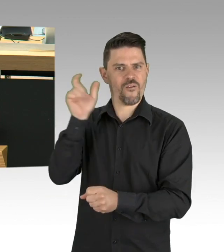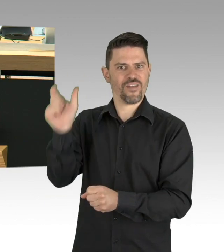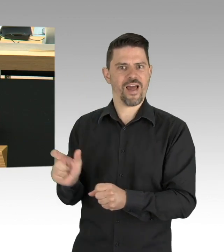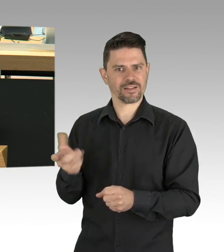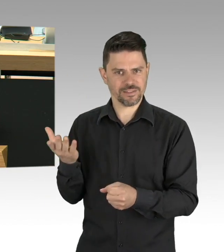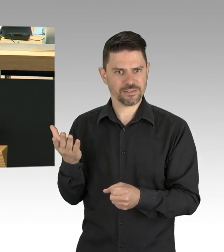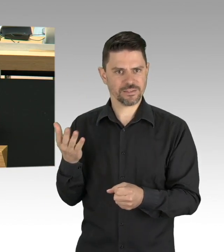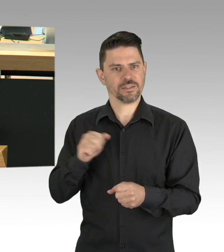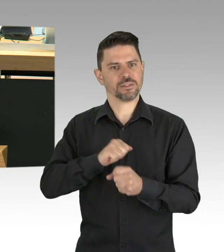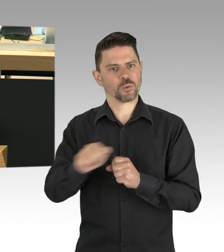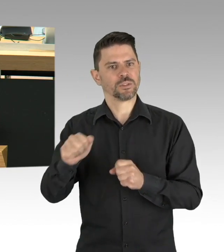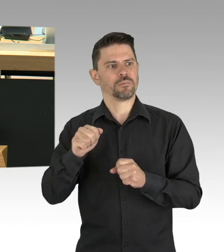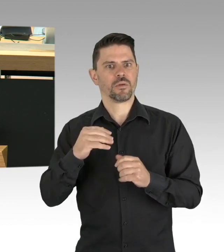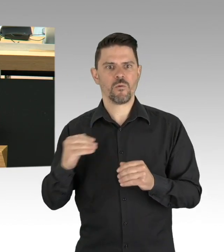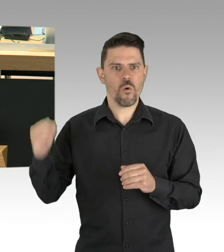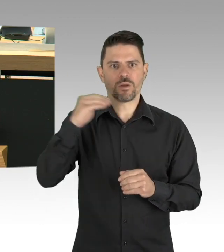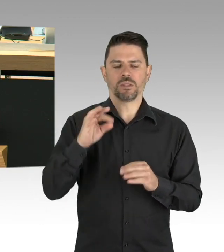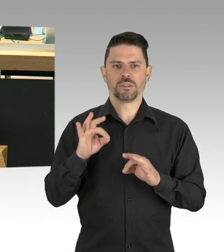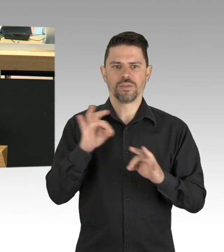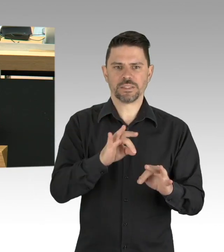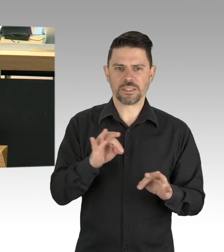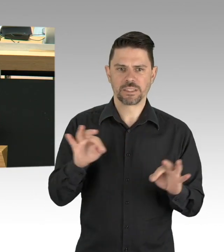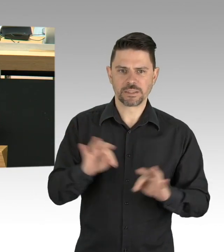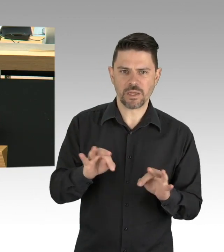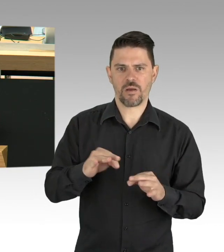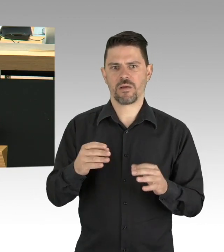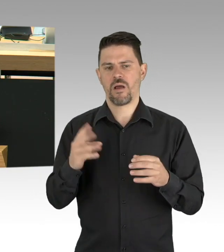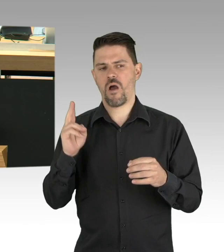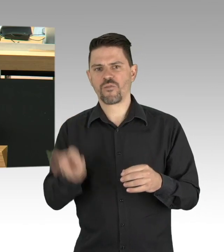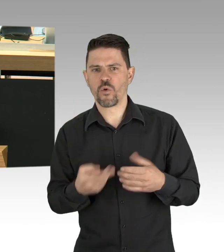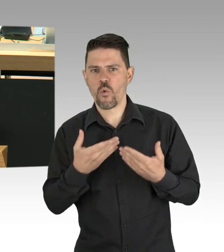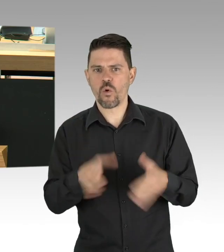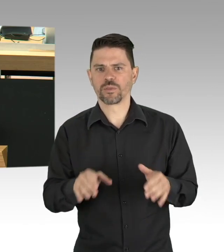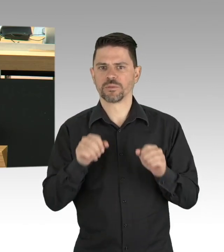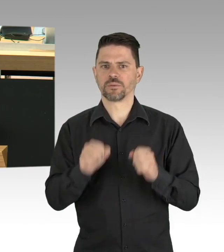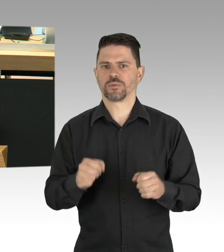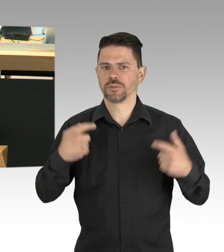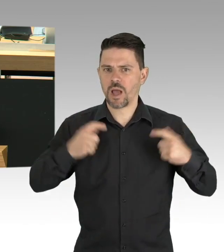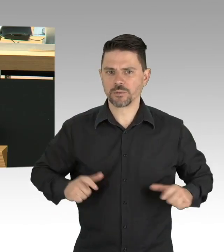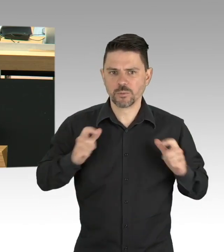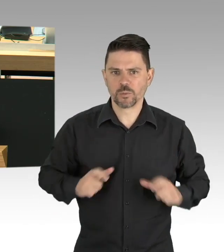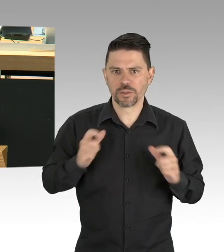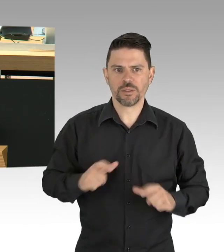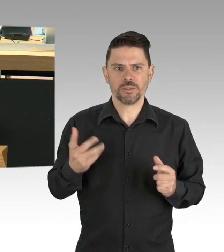die Bundeskanzlerin spricht nicht ohne Grund davon, dass wir uns bei allen wünschenswerten Lockerungen